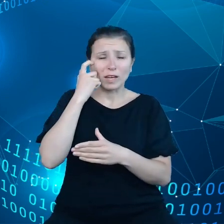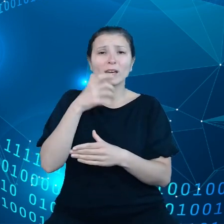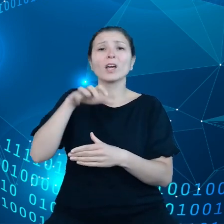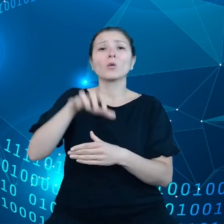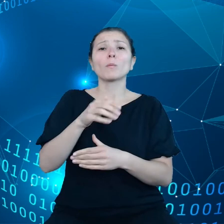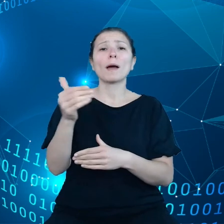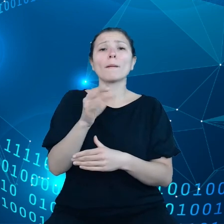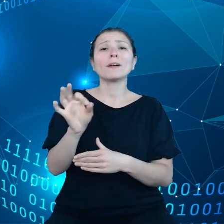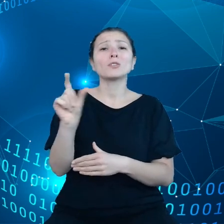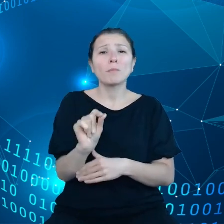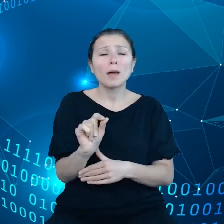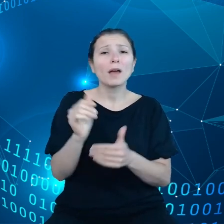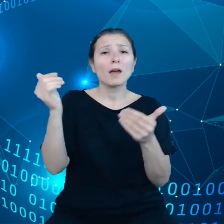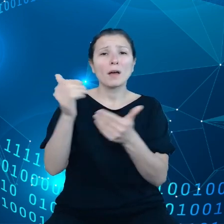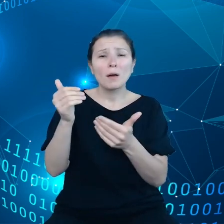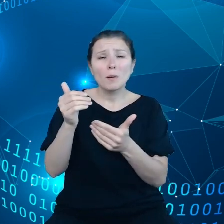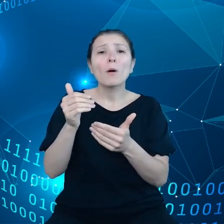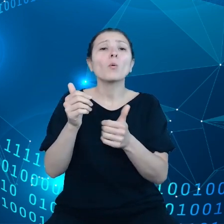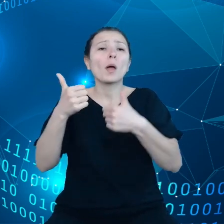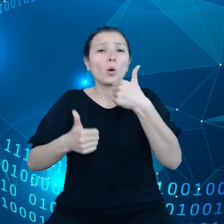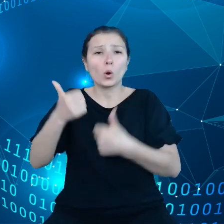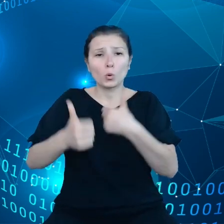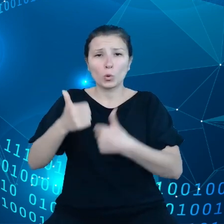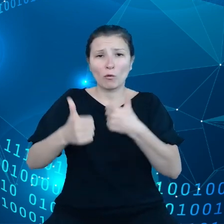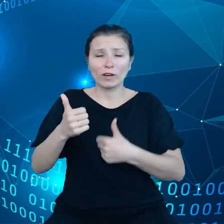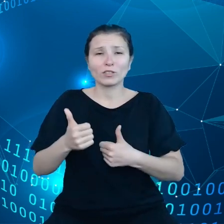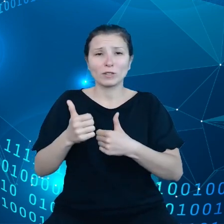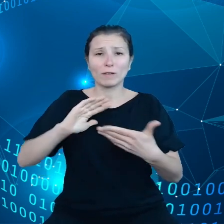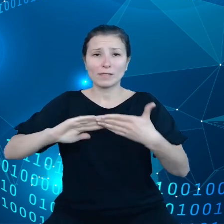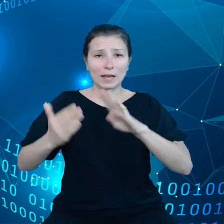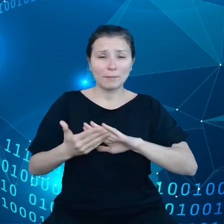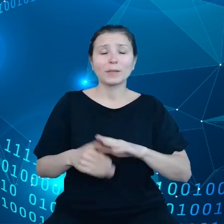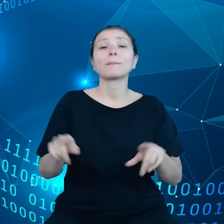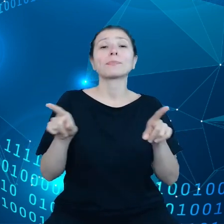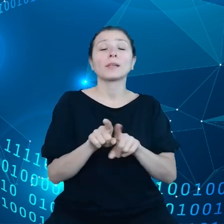wprowadzić innowacje i konkurować ze sobą. Dodatkowo zależy nam, żeby konsumenci i przedsiębiorstwa